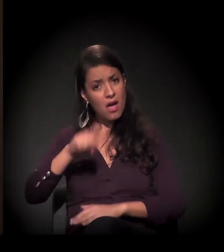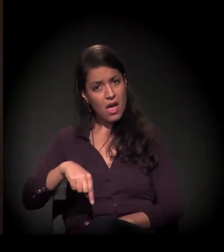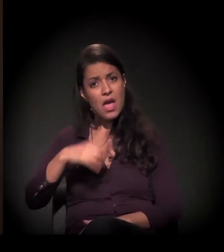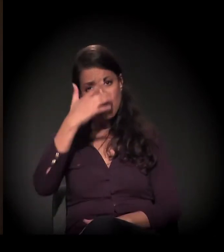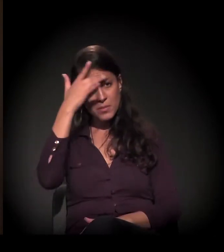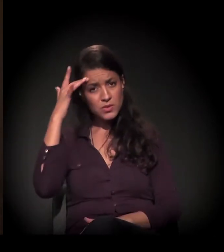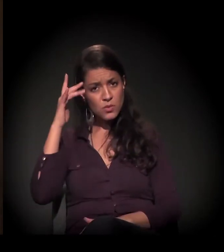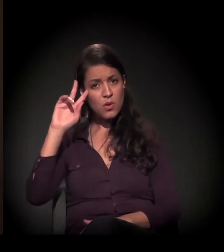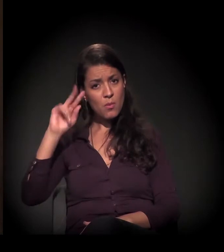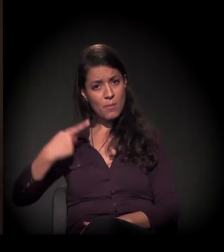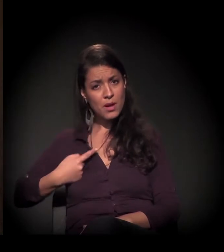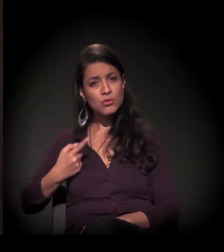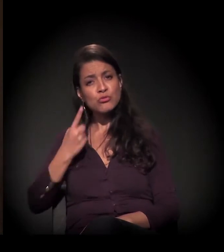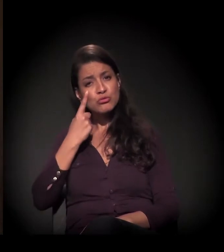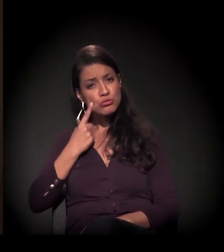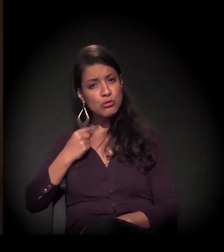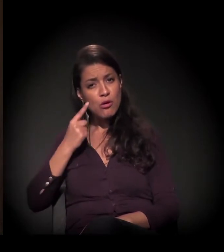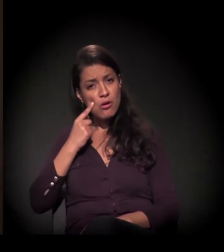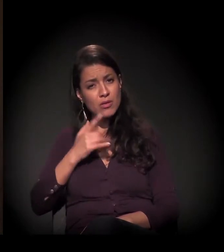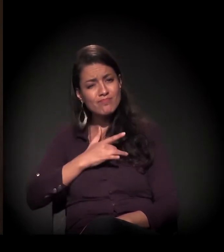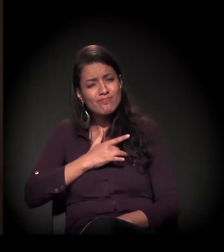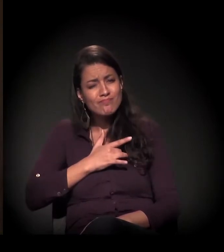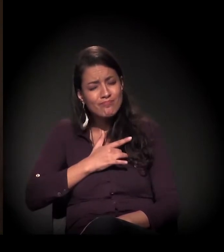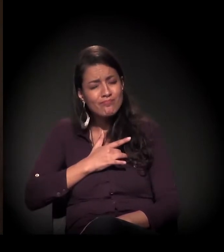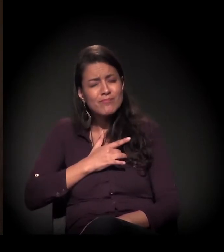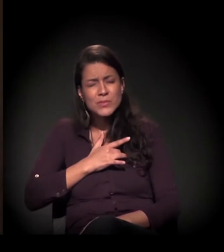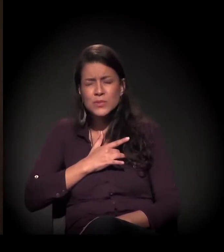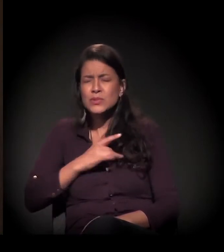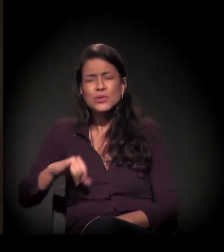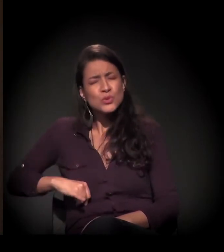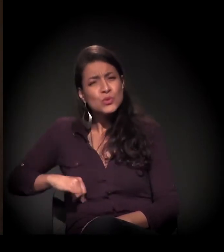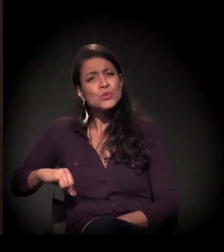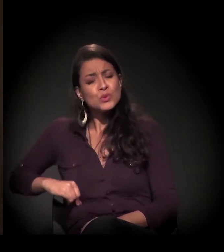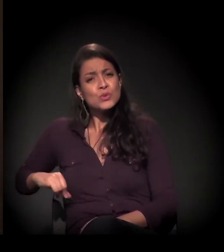que dói, que sente dor,